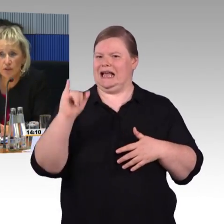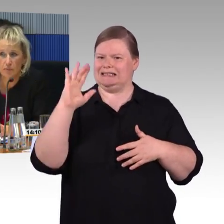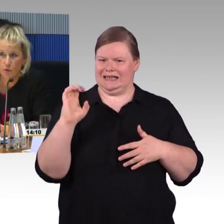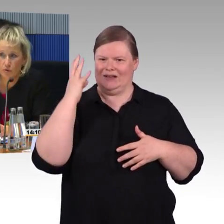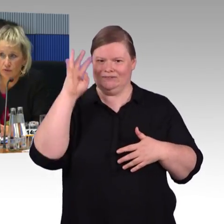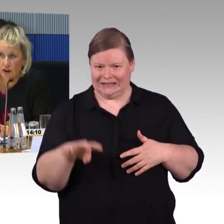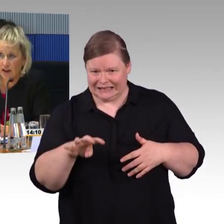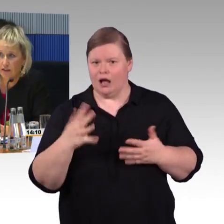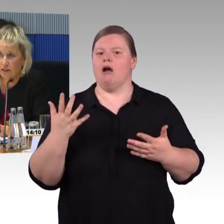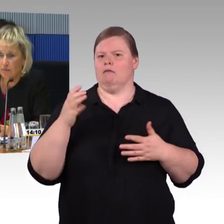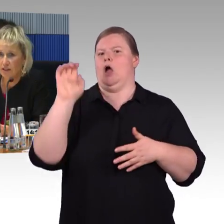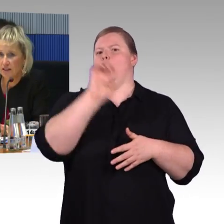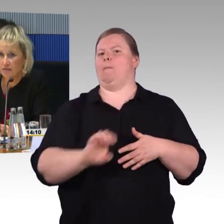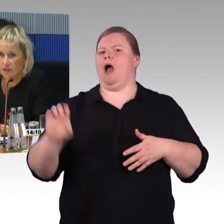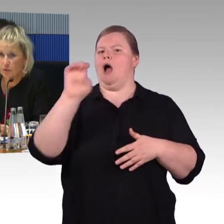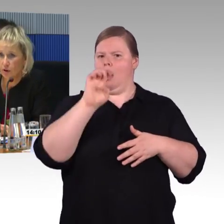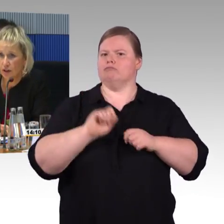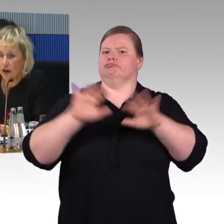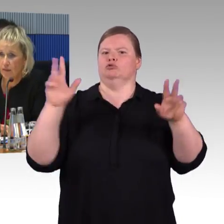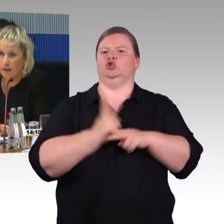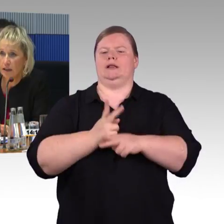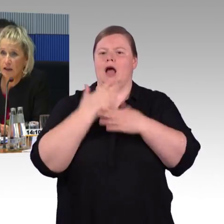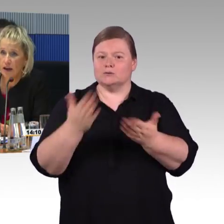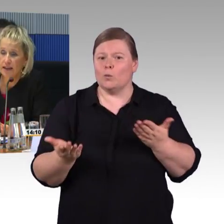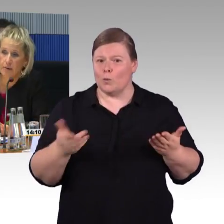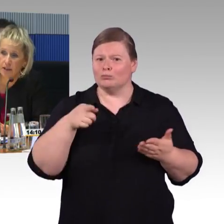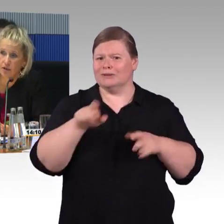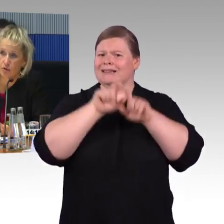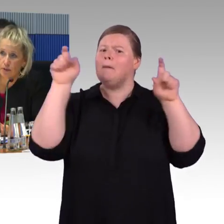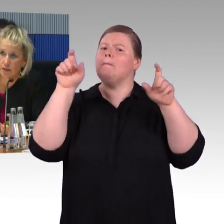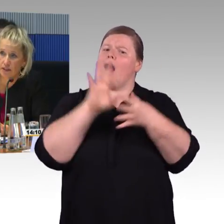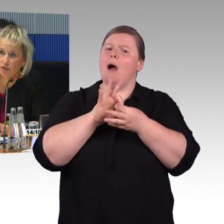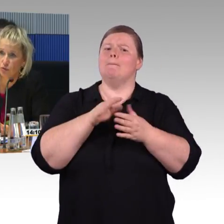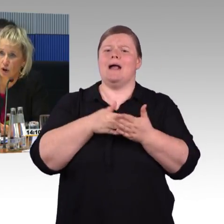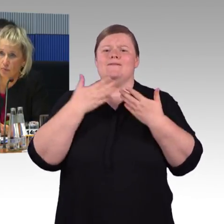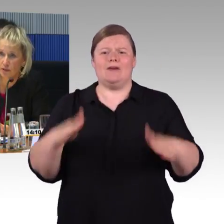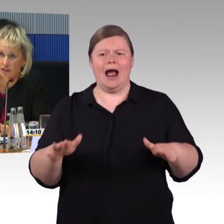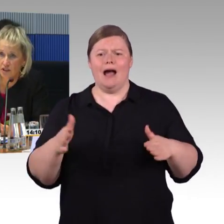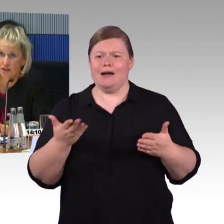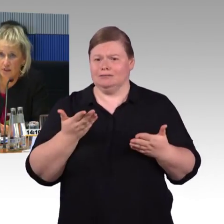und bevor die Erprobungsfahrten mit dem ICE 4 begonnen haben, hat die Arbeitsgruppe diesen Zug auch besichtigt.